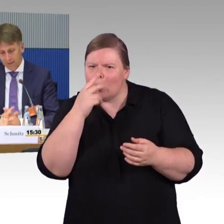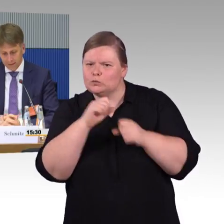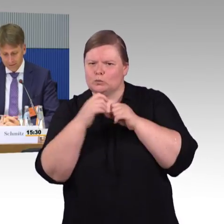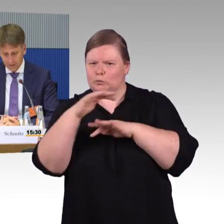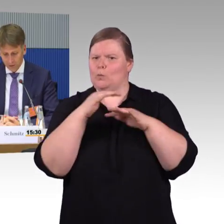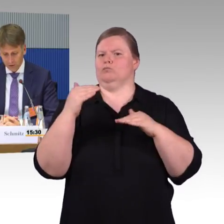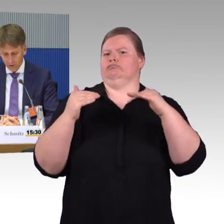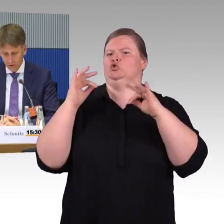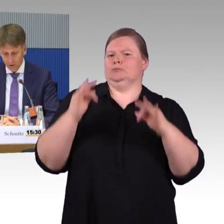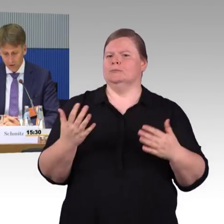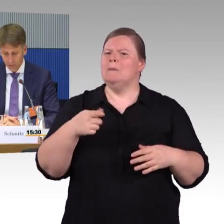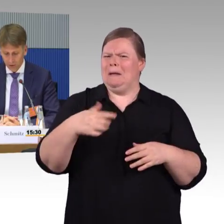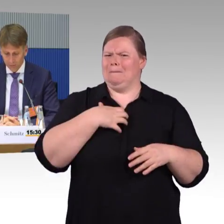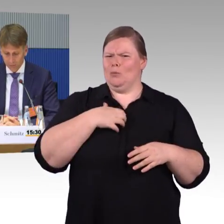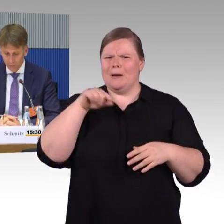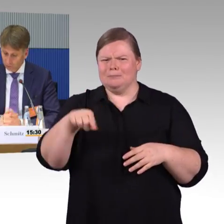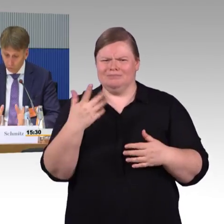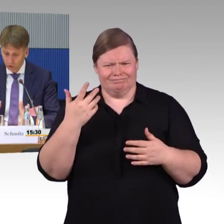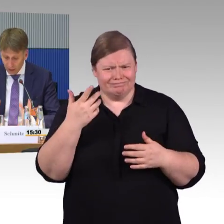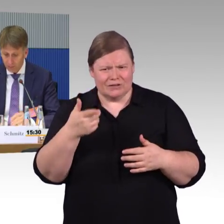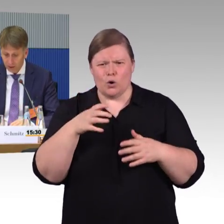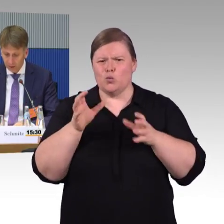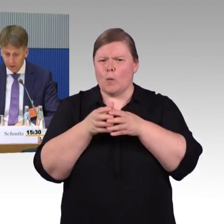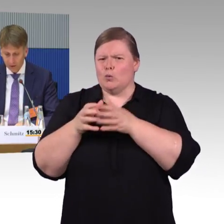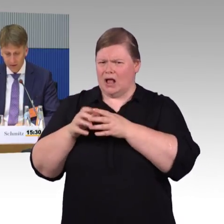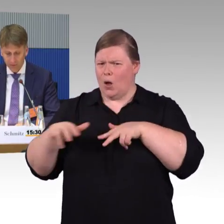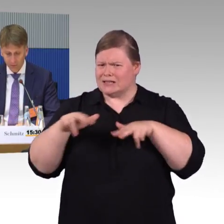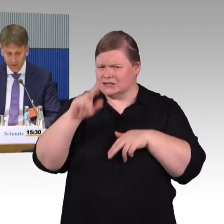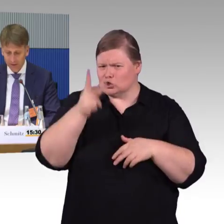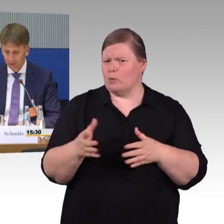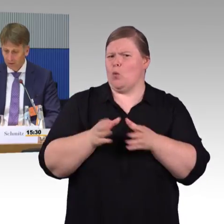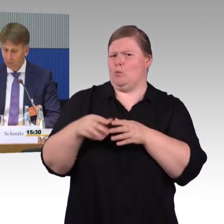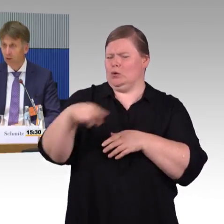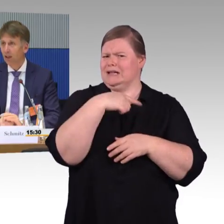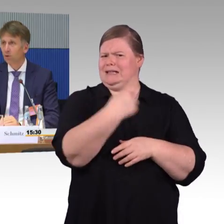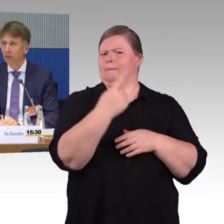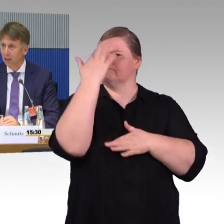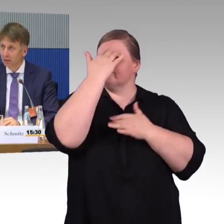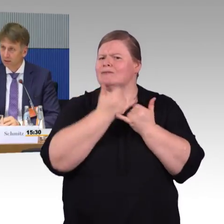Das ist auch noch technologisch machbar, aber auch noch relativ aufwendig, aber auch daran wird gearbeitet,